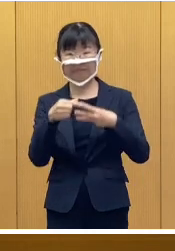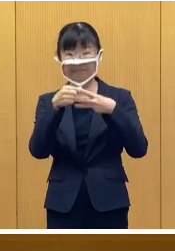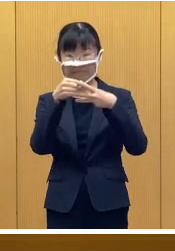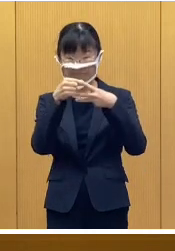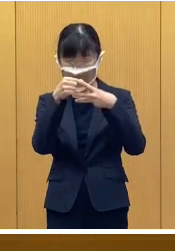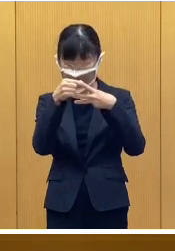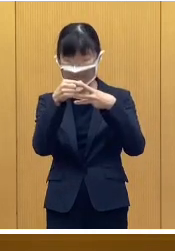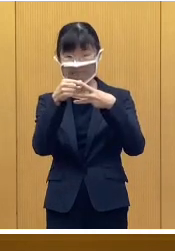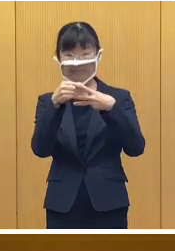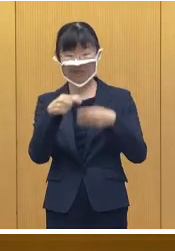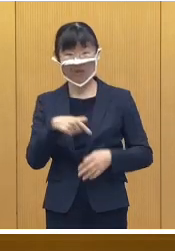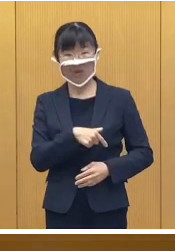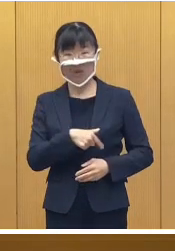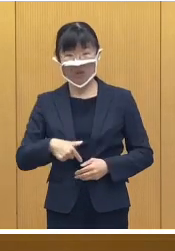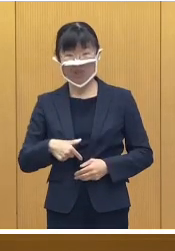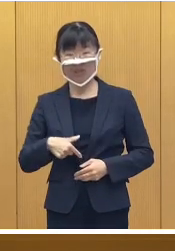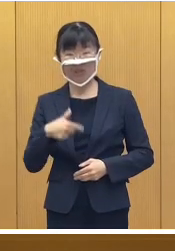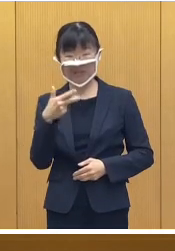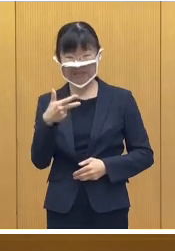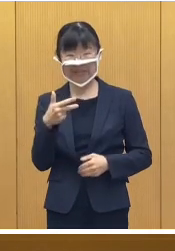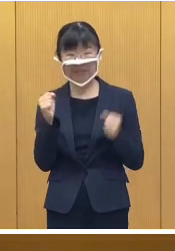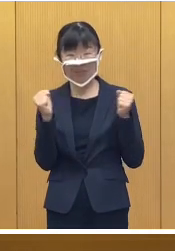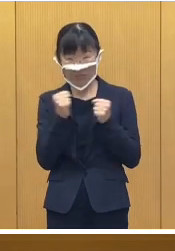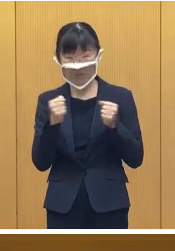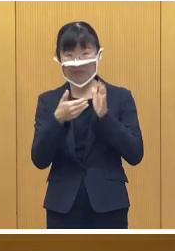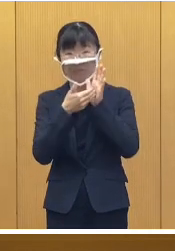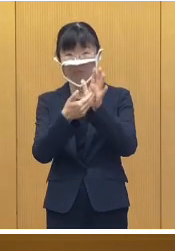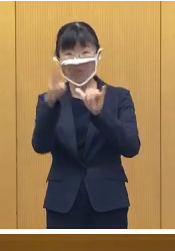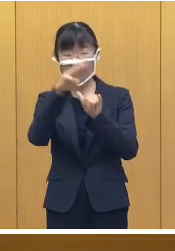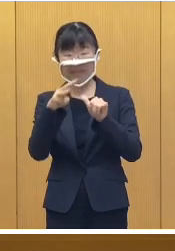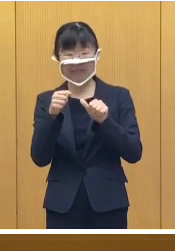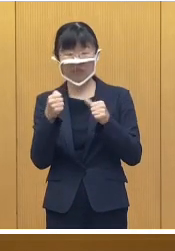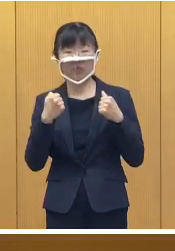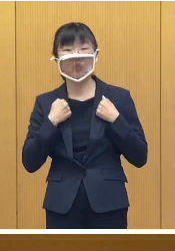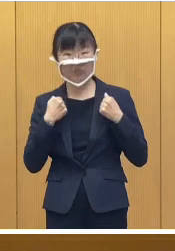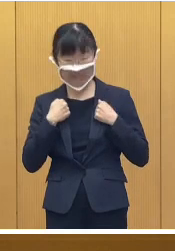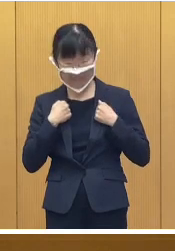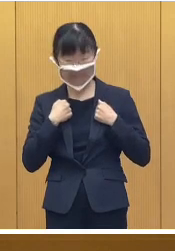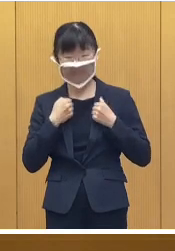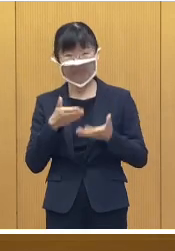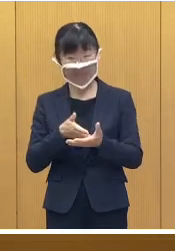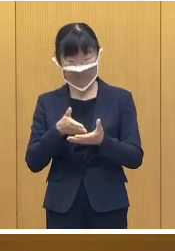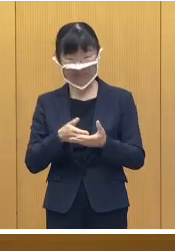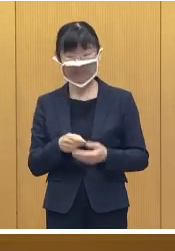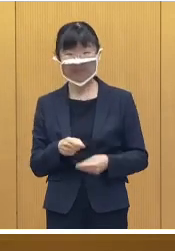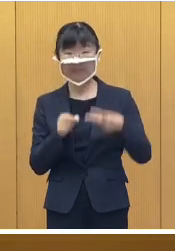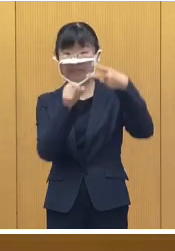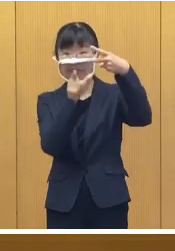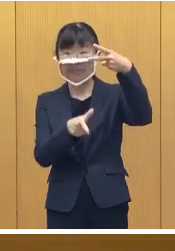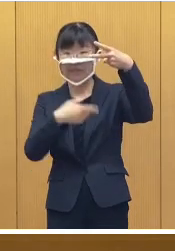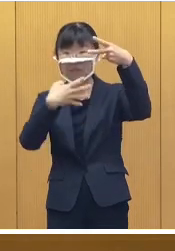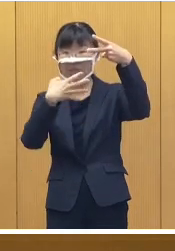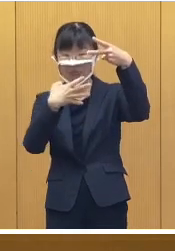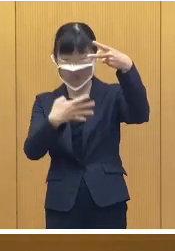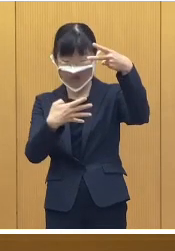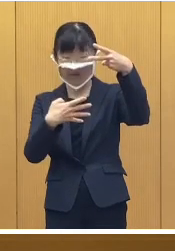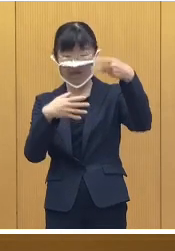まずはじめに帯広市冬季防災訓練 についてです 来る2月4日土曜日でありますが